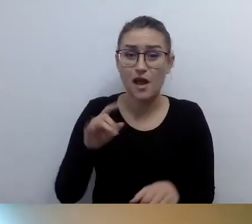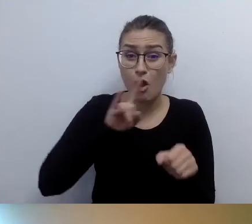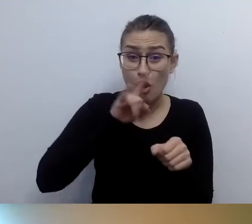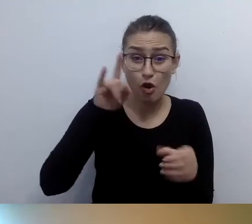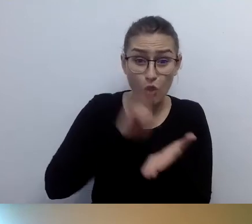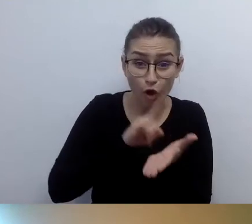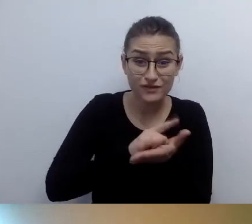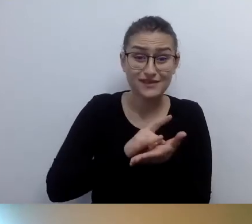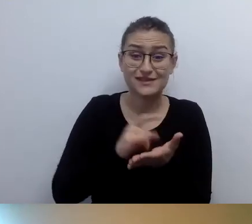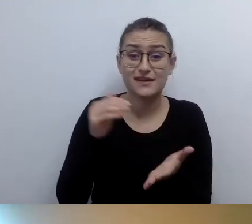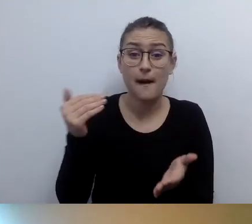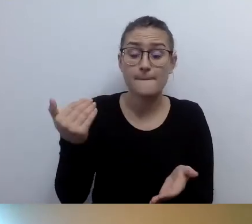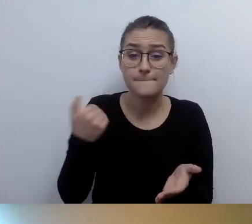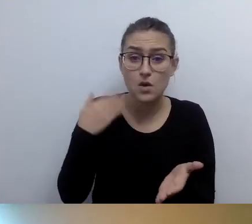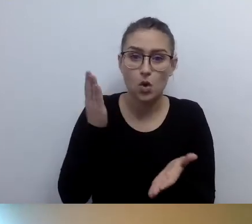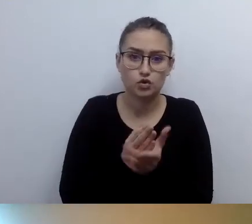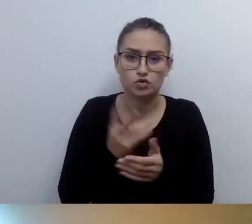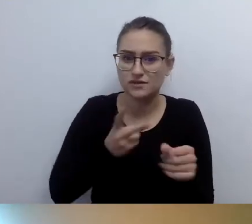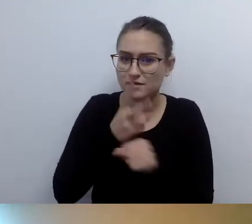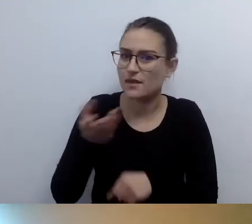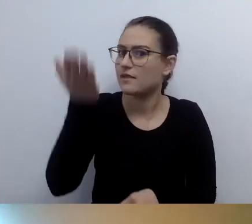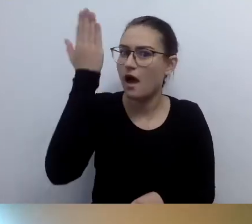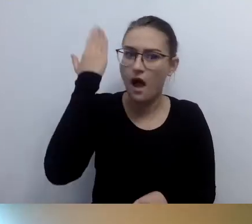zgłaszam, że będę leciał, że jestem osobą z niepełnosprawnością.